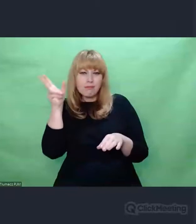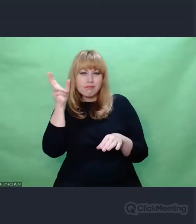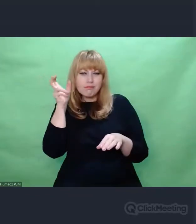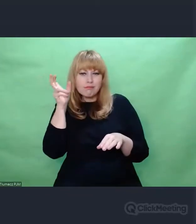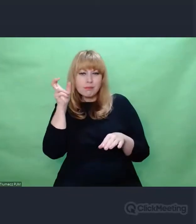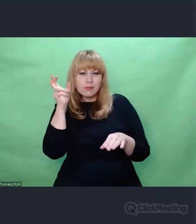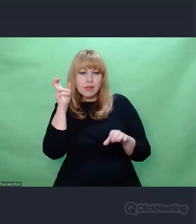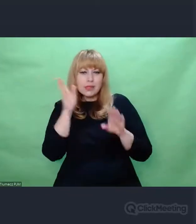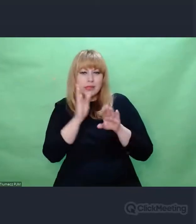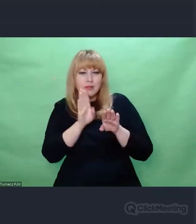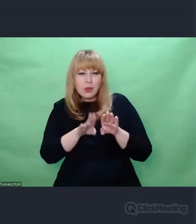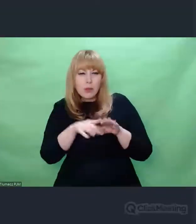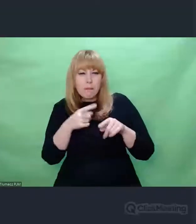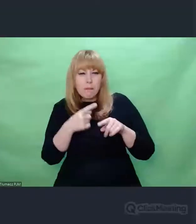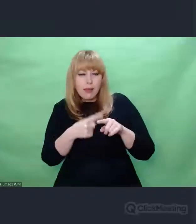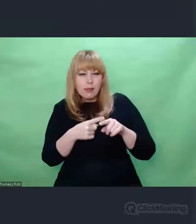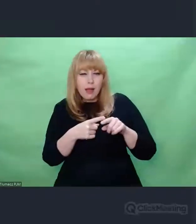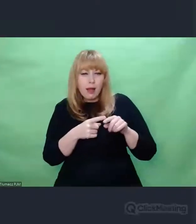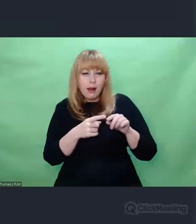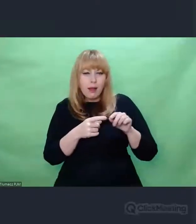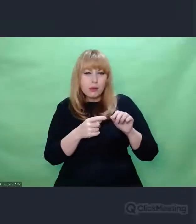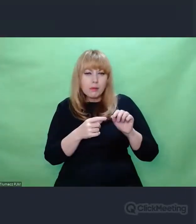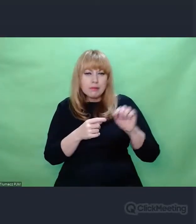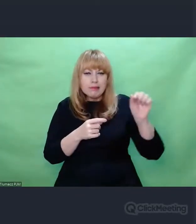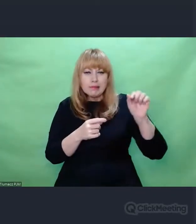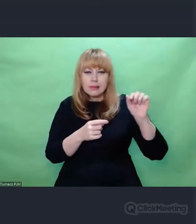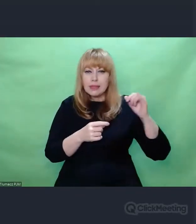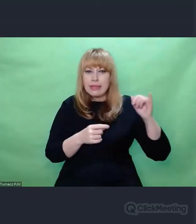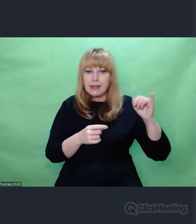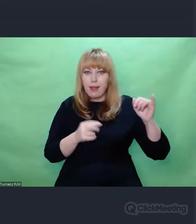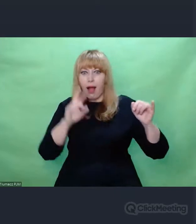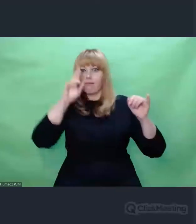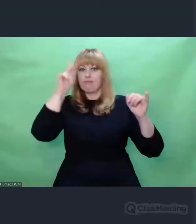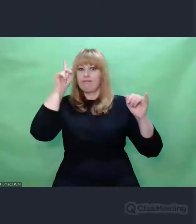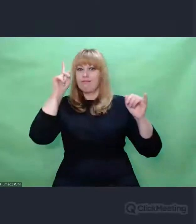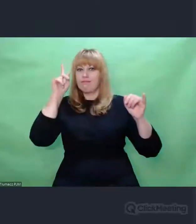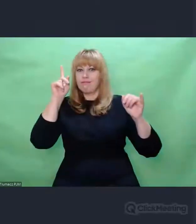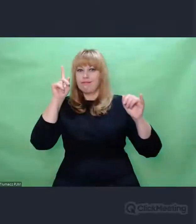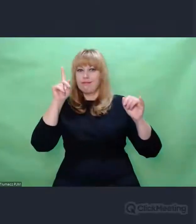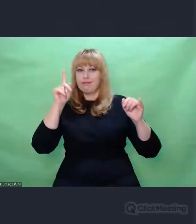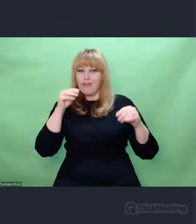od dźwięków głównych. Z tej polifonii brzmień,